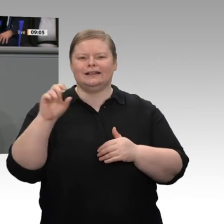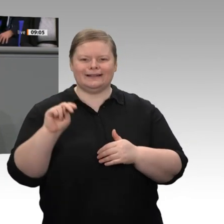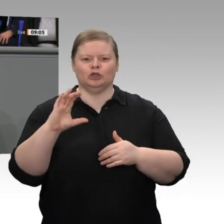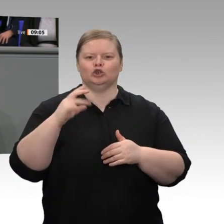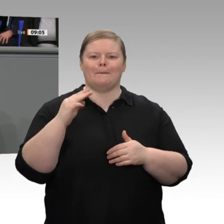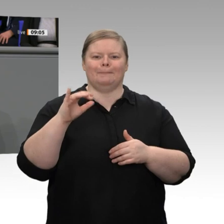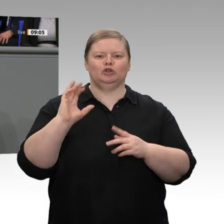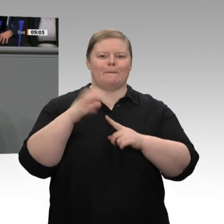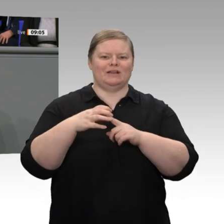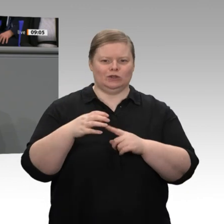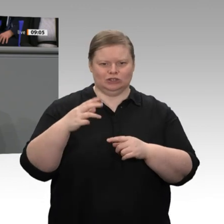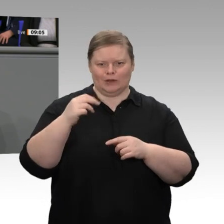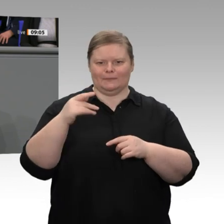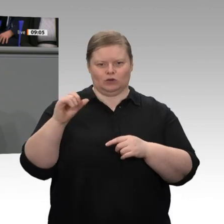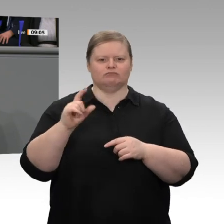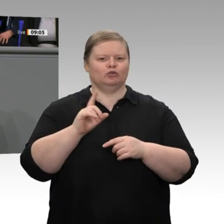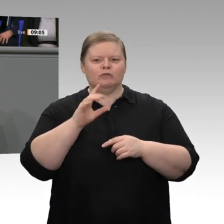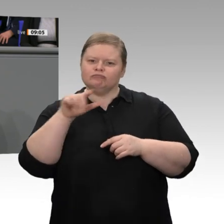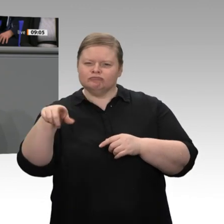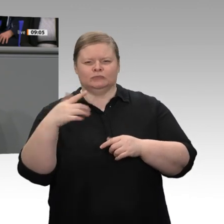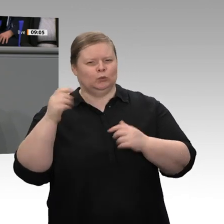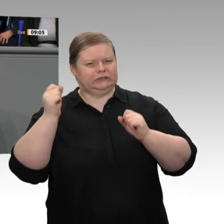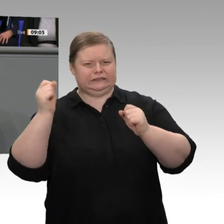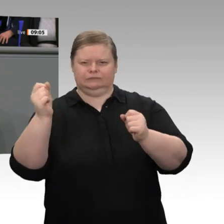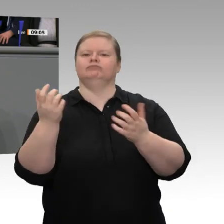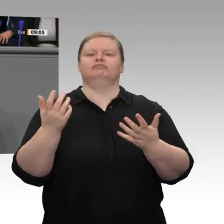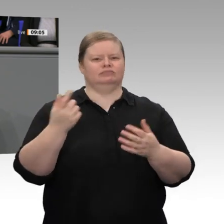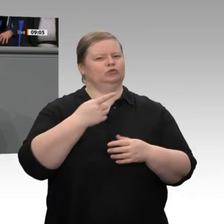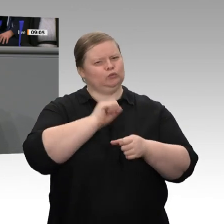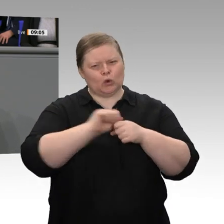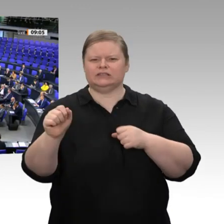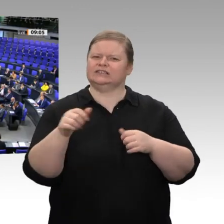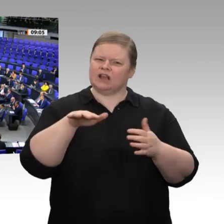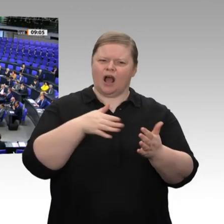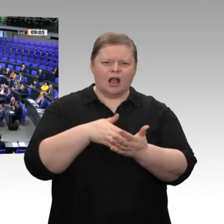Erfolgsgeschichte ermöglicht haben und immer noch ermöglichen. Dafür ein herzliches